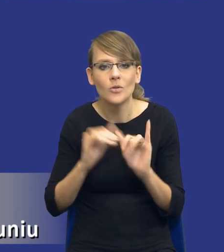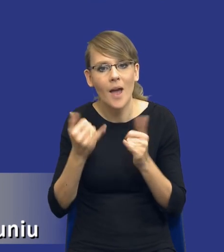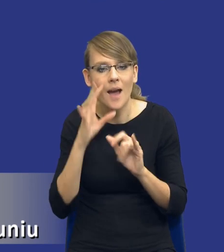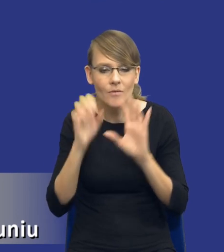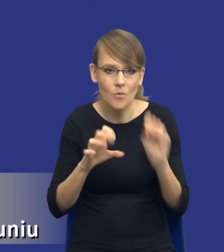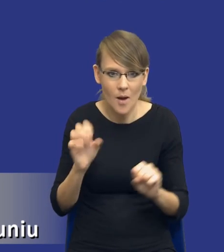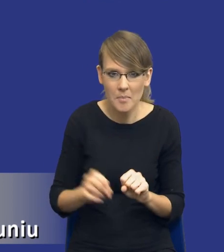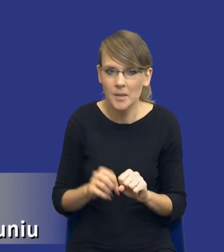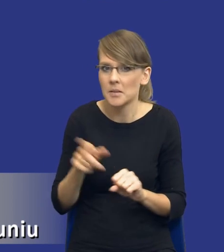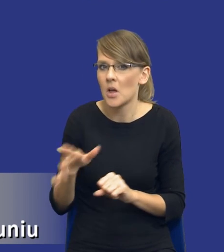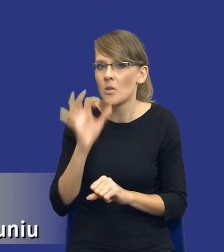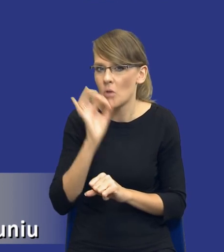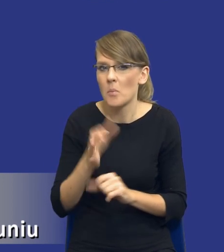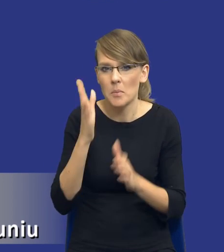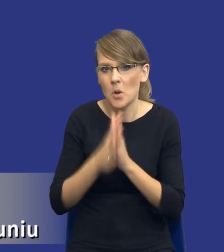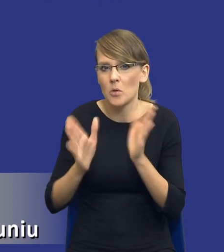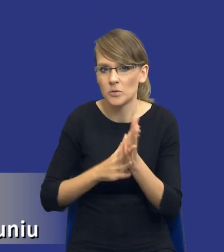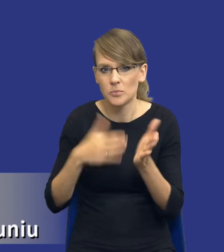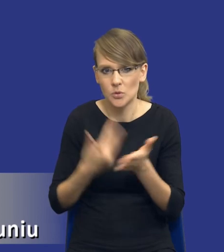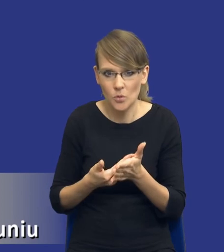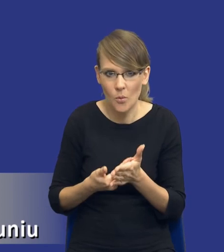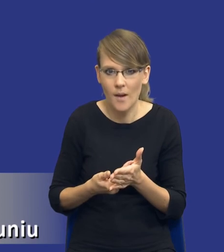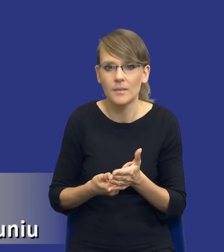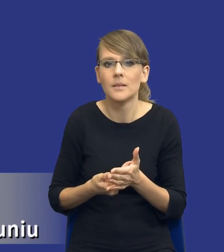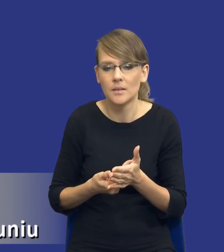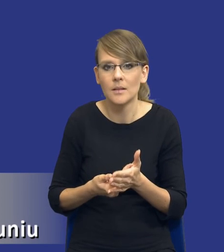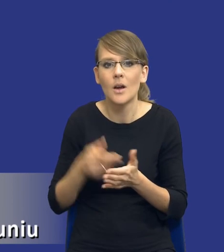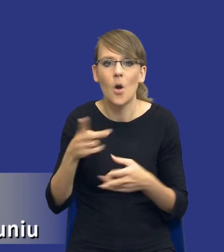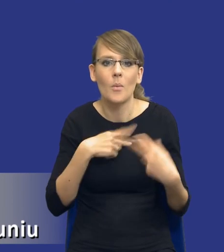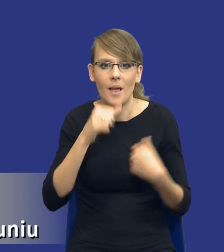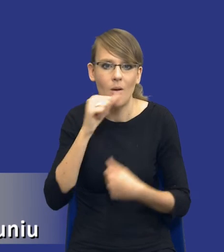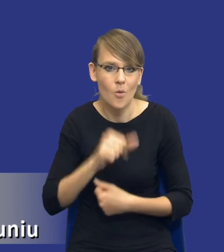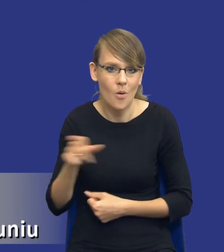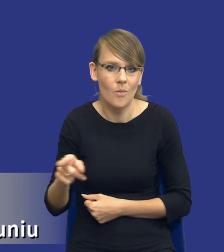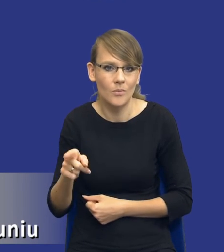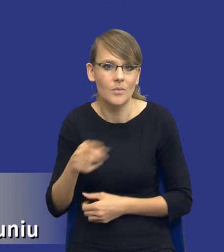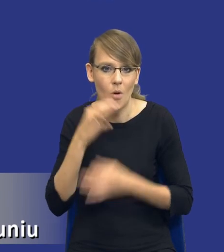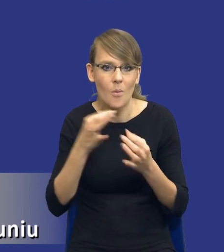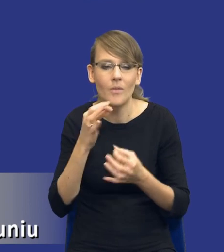Takim bardzo dobrym i prostym przykładem tak naprawdę, którym się posługuje Komisja Europejska, jest kwestia zakupu drukarek.